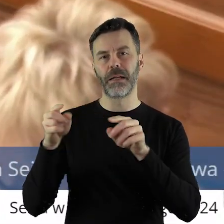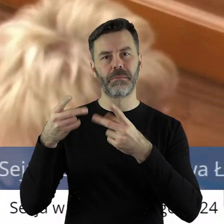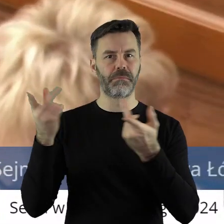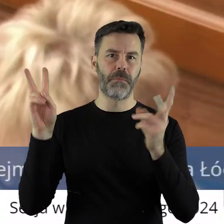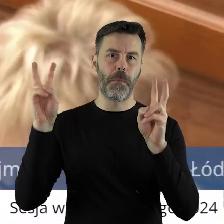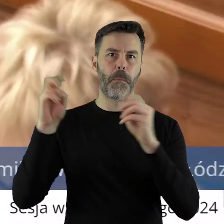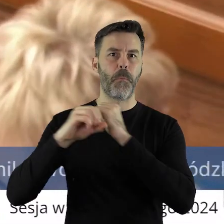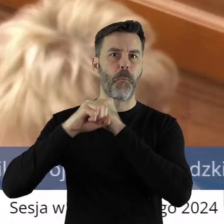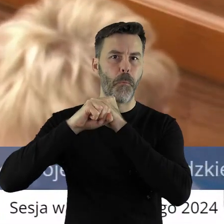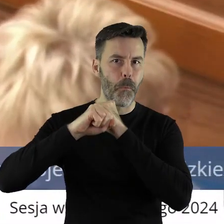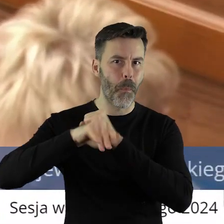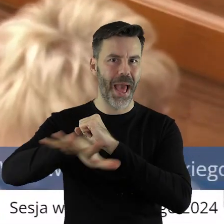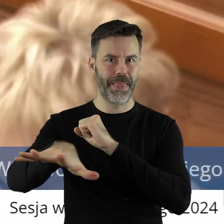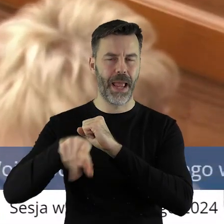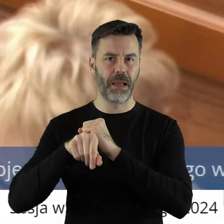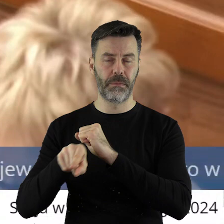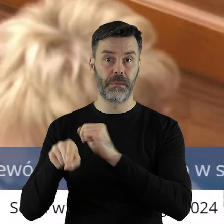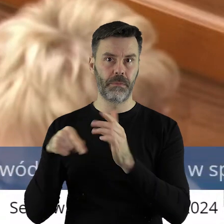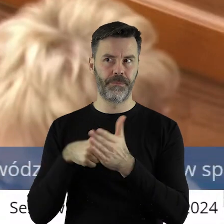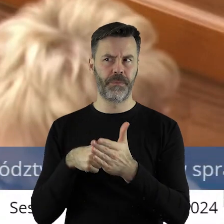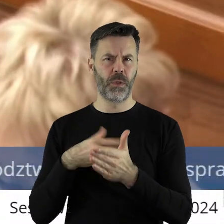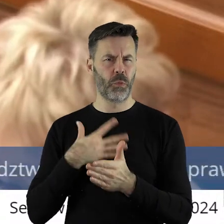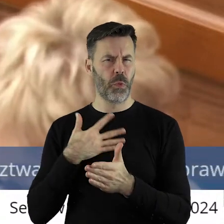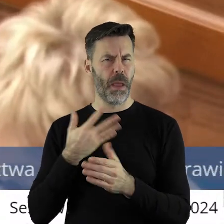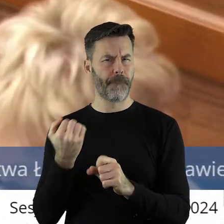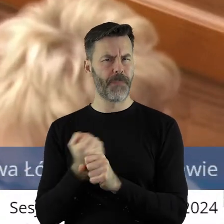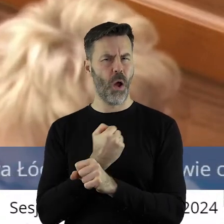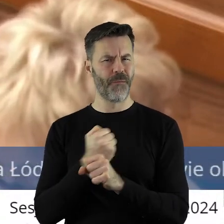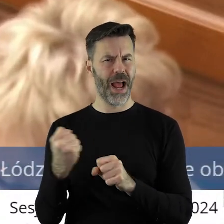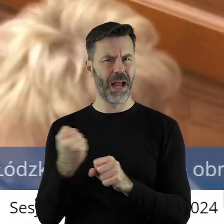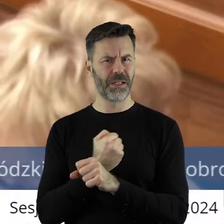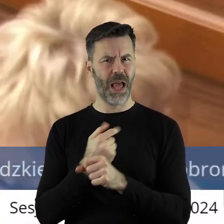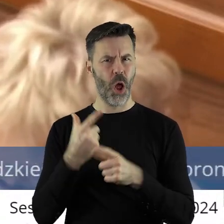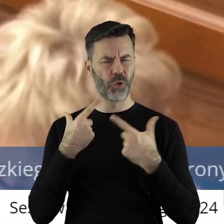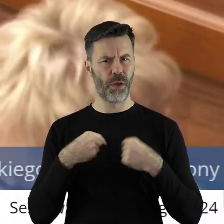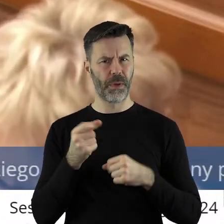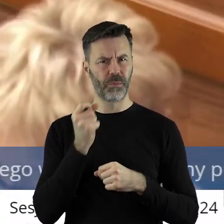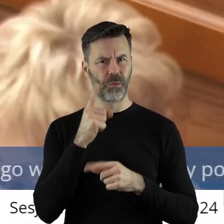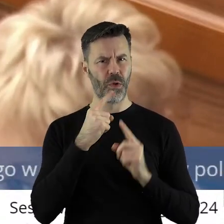oraz mediom, a moim zdaniem jest tutaj bardzo poważna osoba, instytucja,